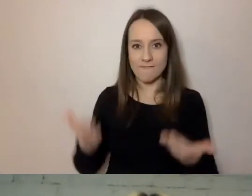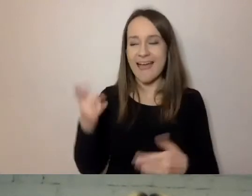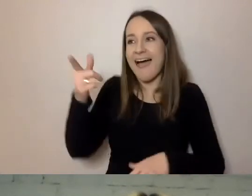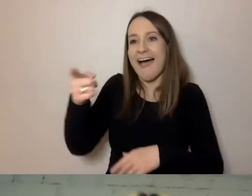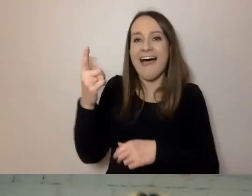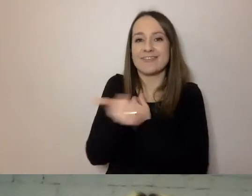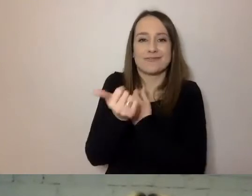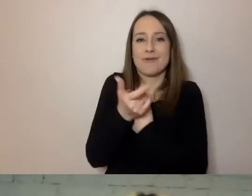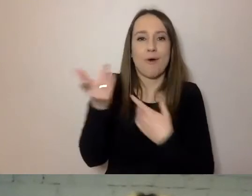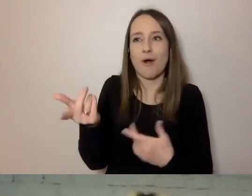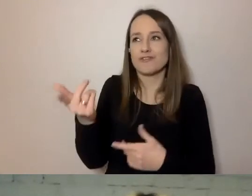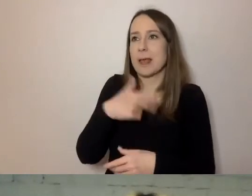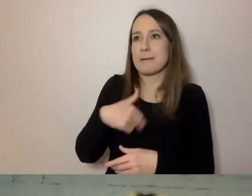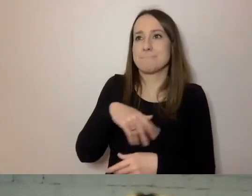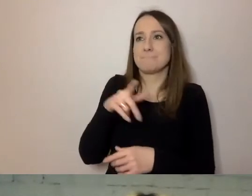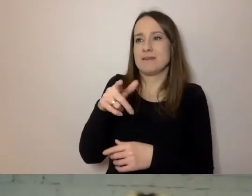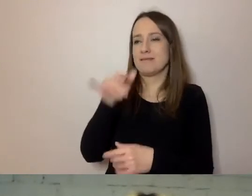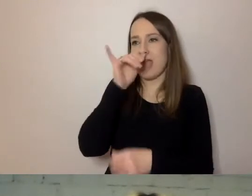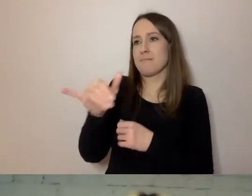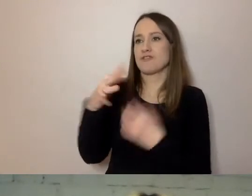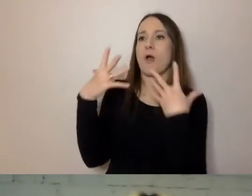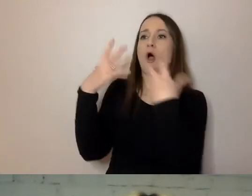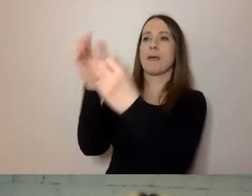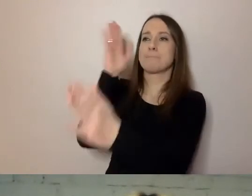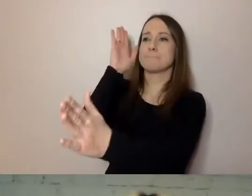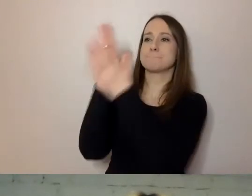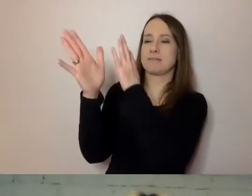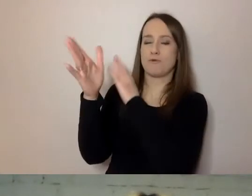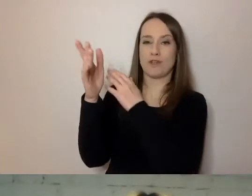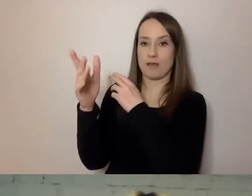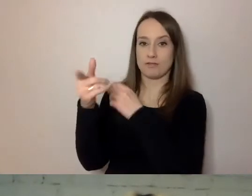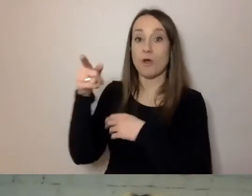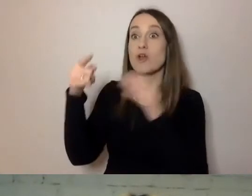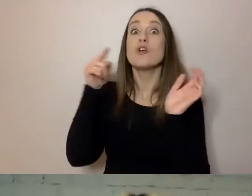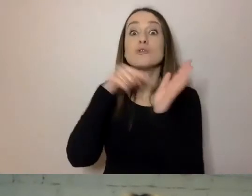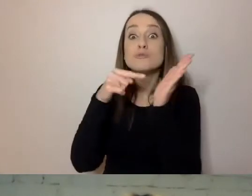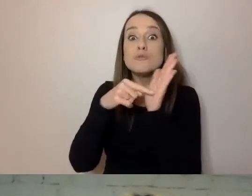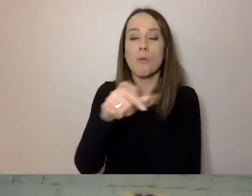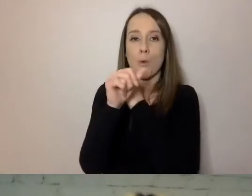że nie możemy się zwracać bezpośrednio do odbiorcy. To jedna z podstawowych cech dobrej, prostej komunikacji.